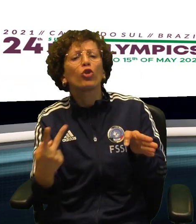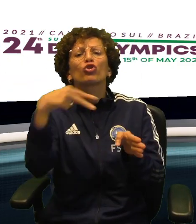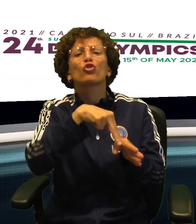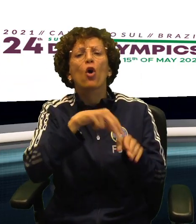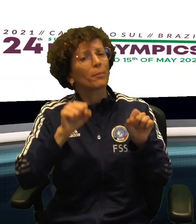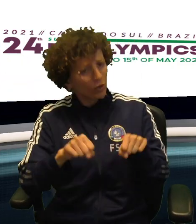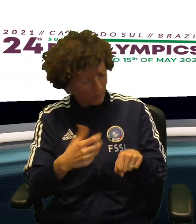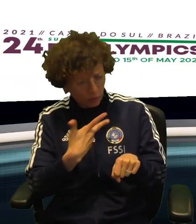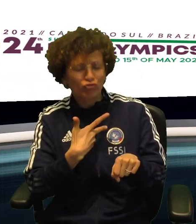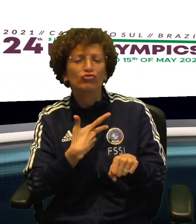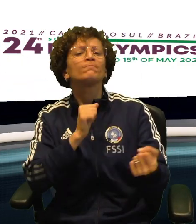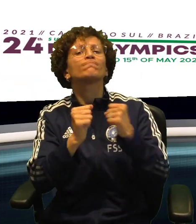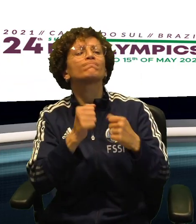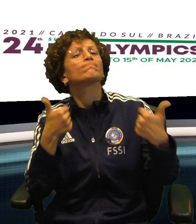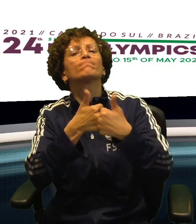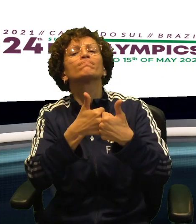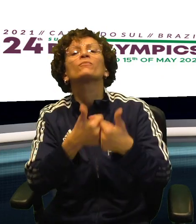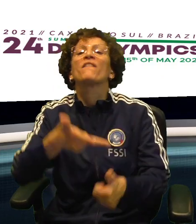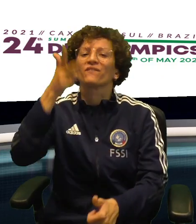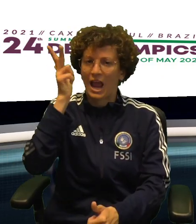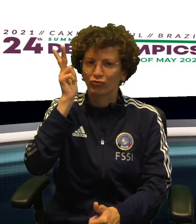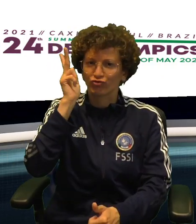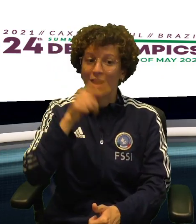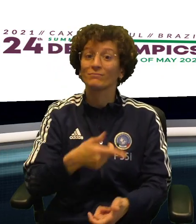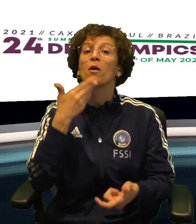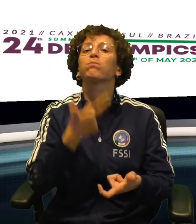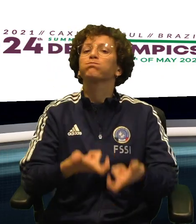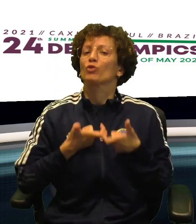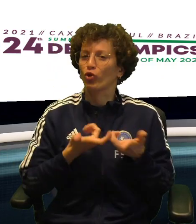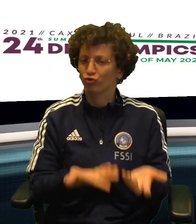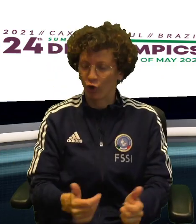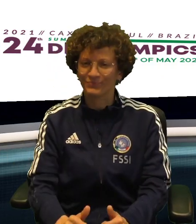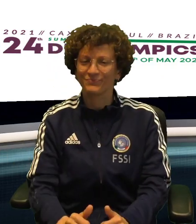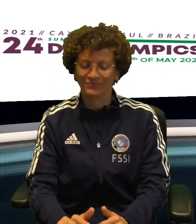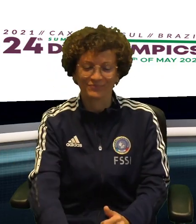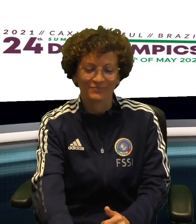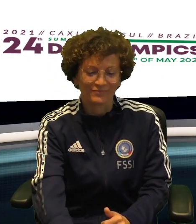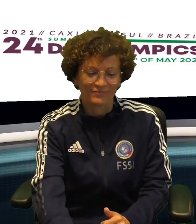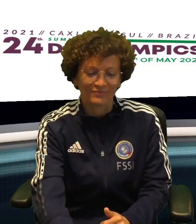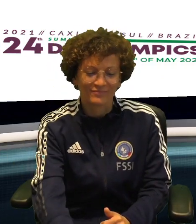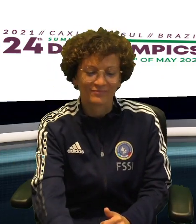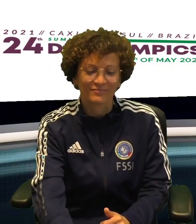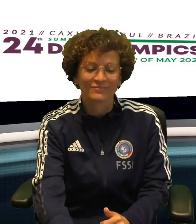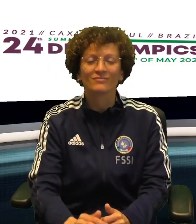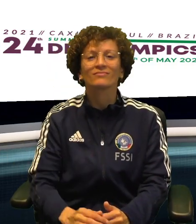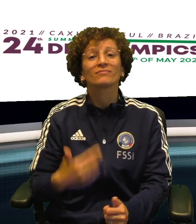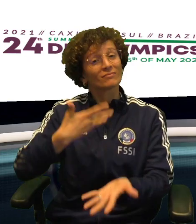LE ARMI PER 3-0 ALLA TURCHIA MA PUO' ANCORA SALIRE SUL PODIO E LOTTERA' PER IL BRONZO CONTRO LA FRANCIA